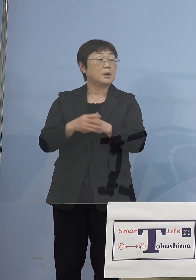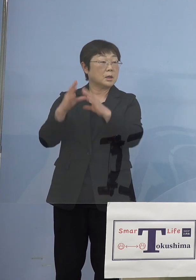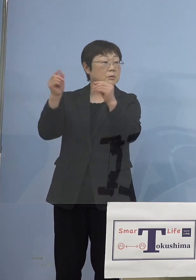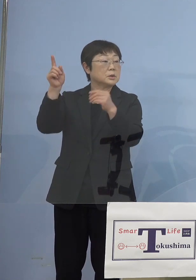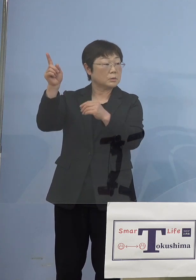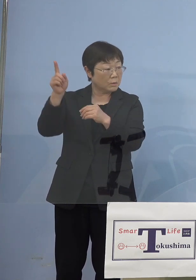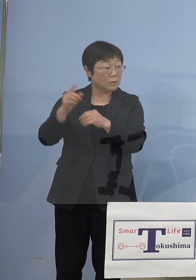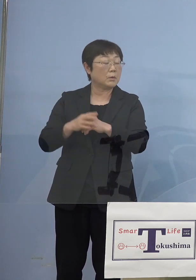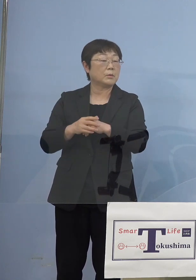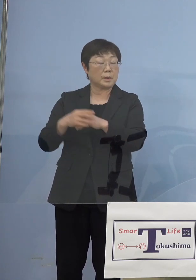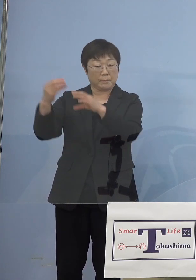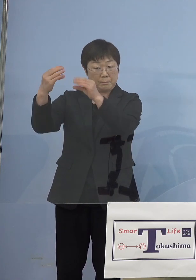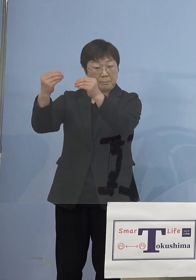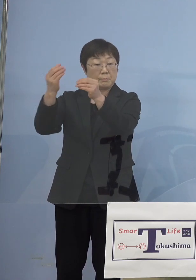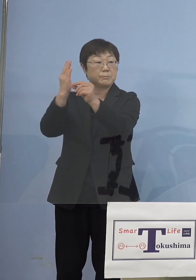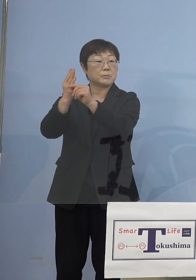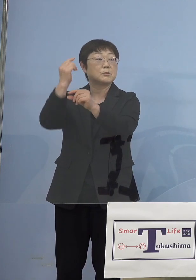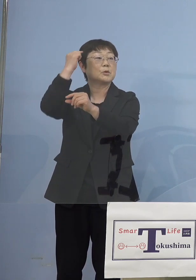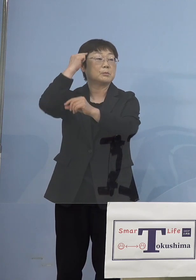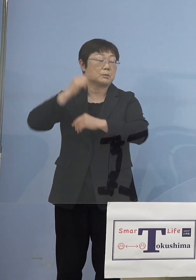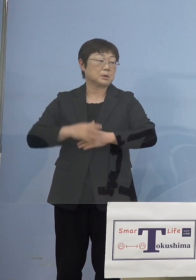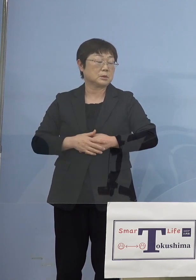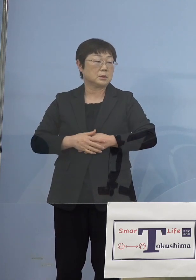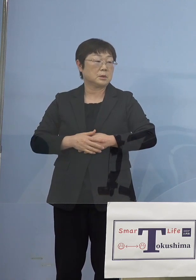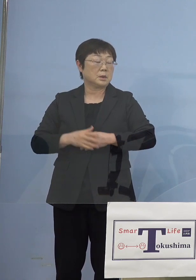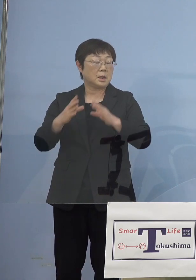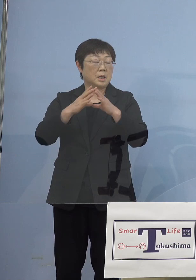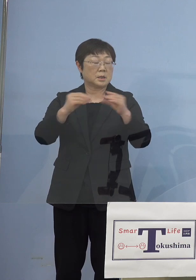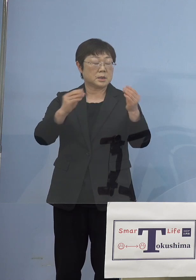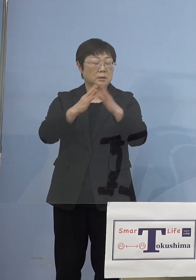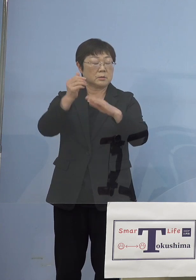会見されていると思うんですけどね 我々全国知事会としてはしっかり